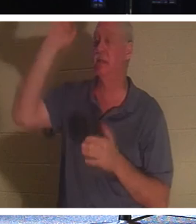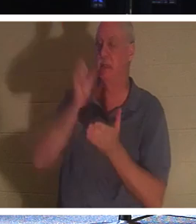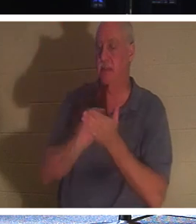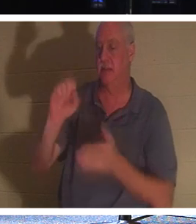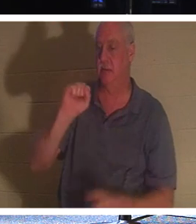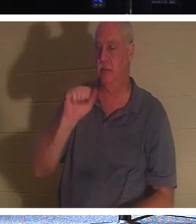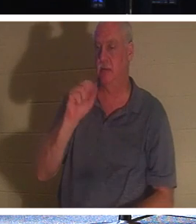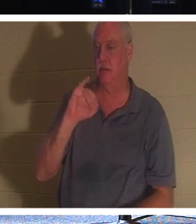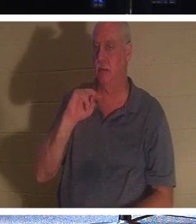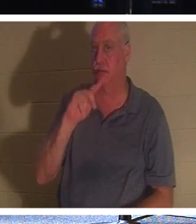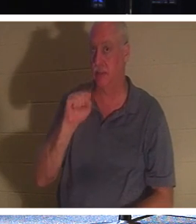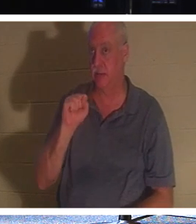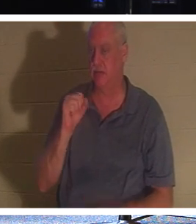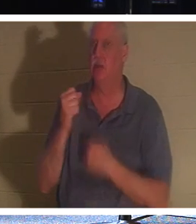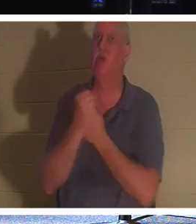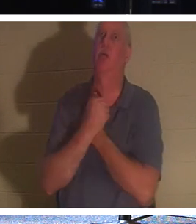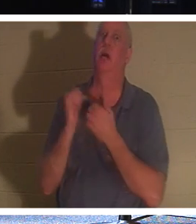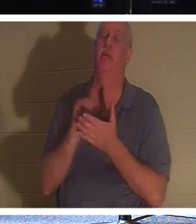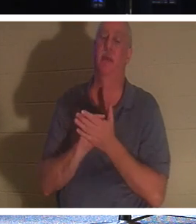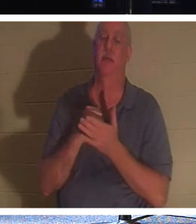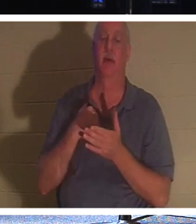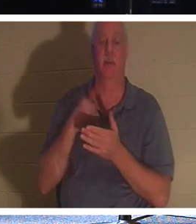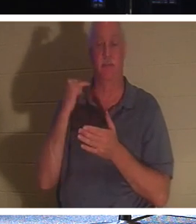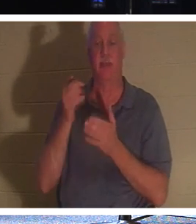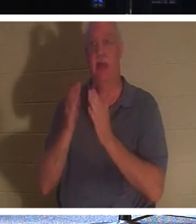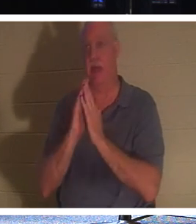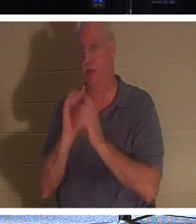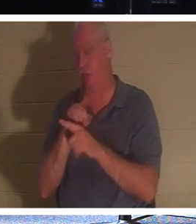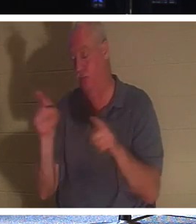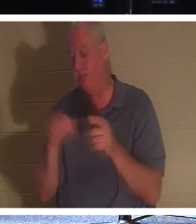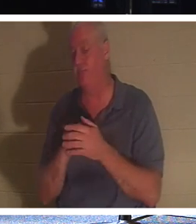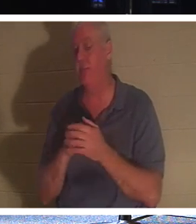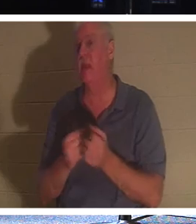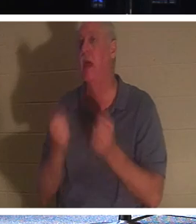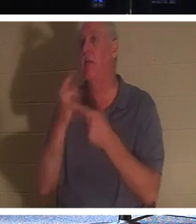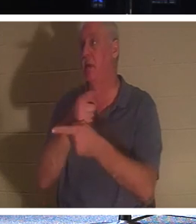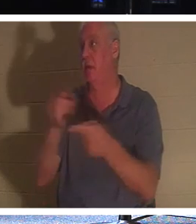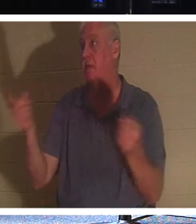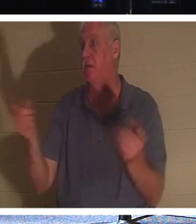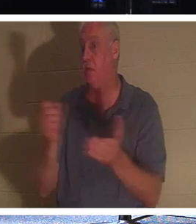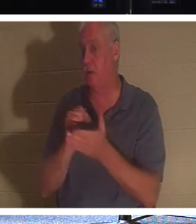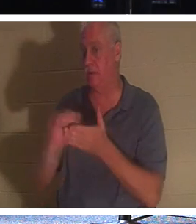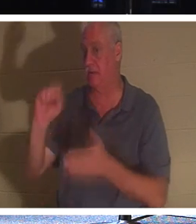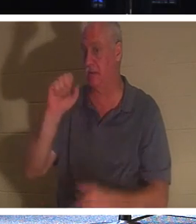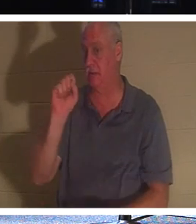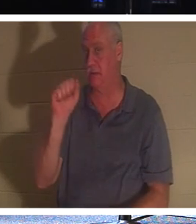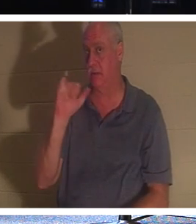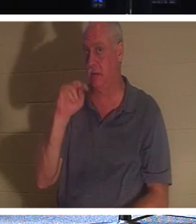любишь это! Теперь, если бы я спросил вас, сколько из вас здесь святых, немногие из вас подняли бы